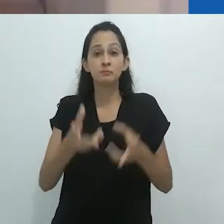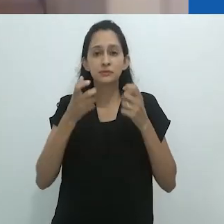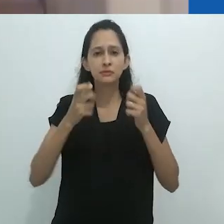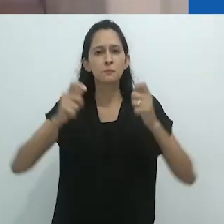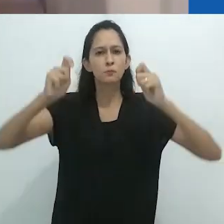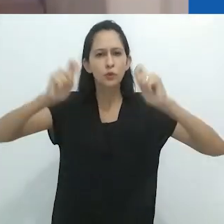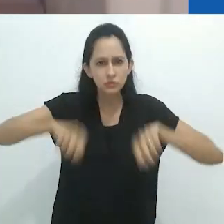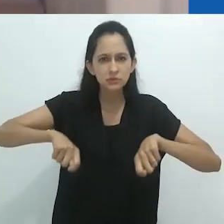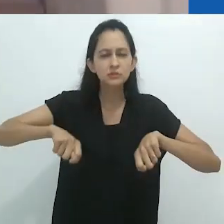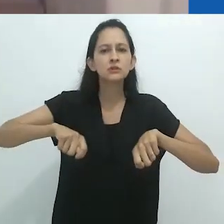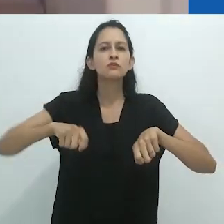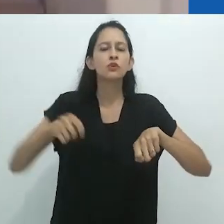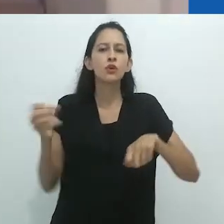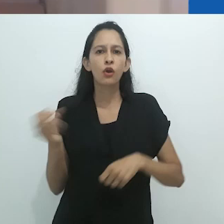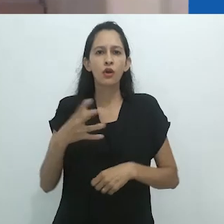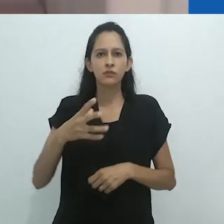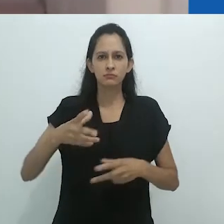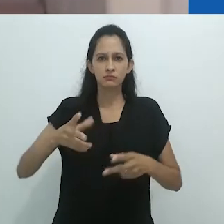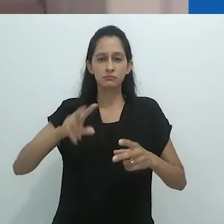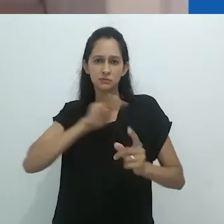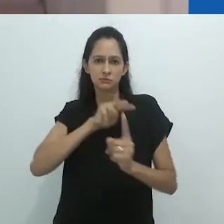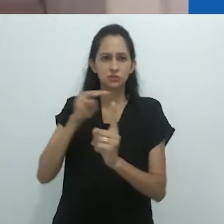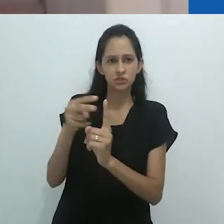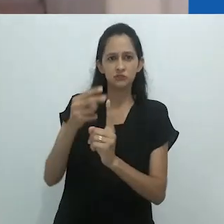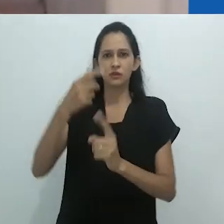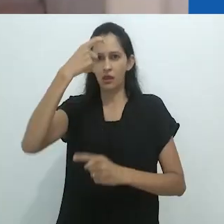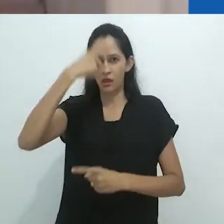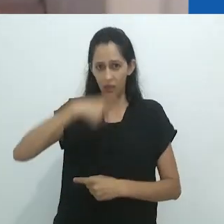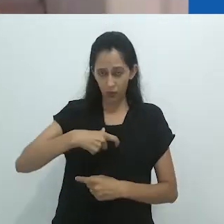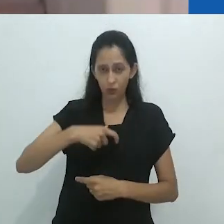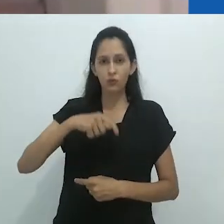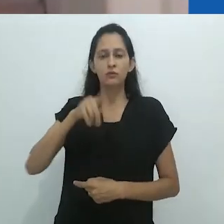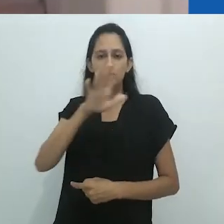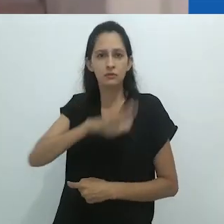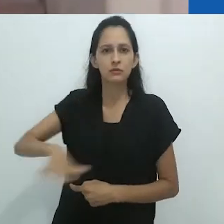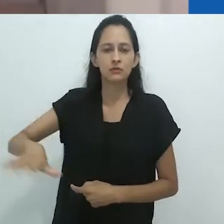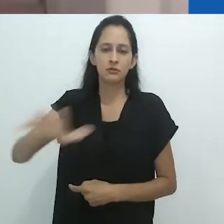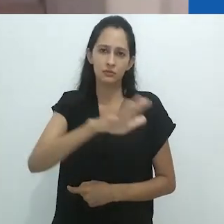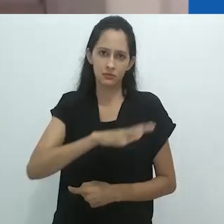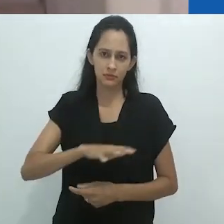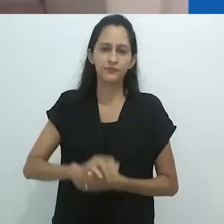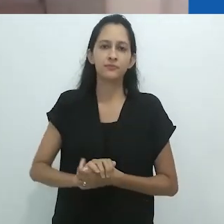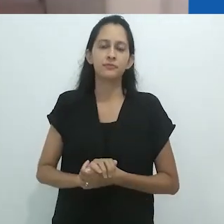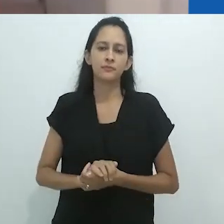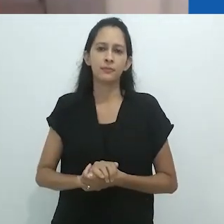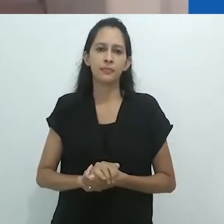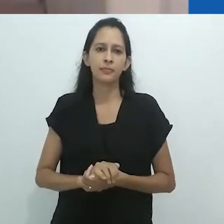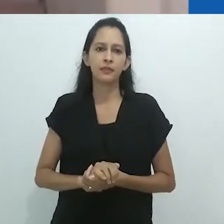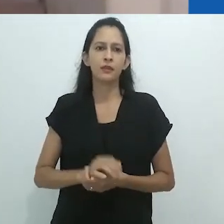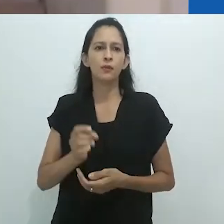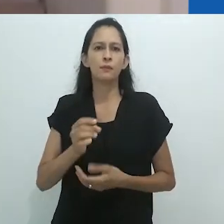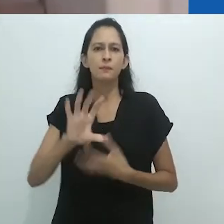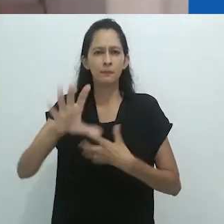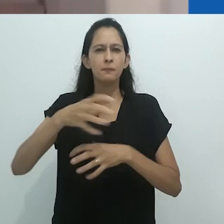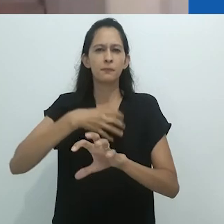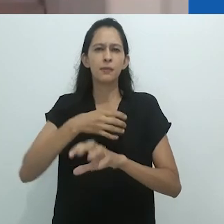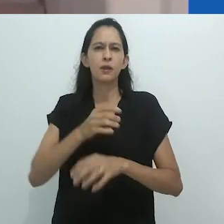e a “dessensacionalização do terror”. Como disse no começo desta fala, seria impossível sumarizar sua obra,